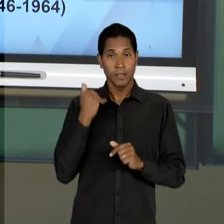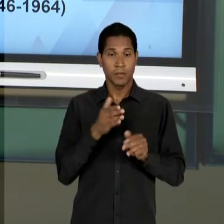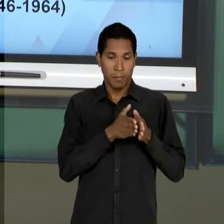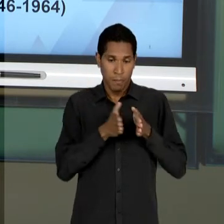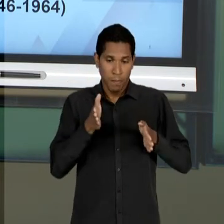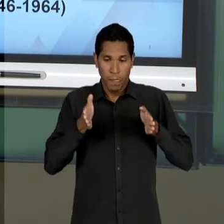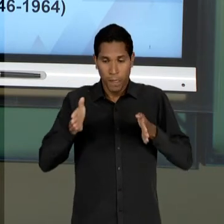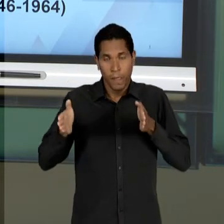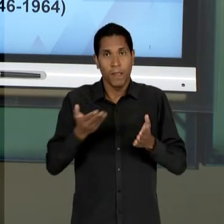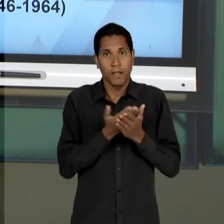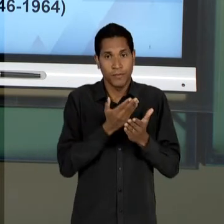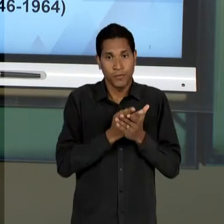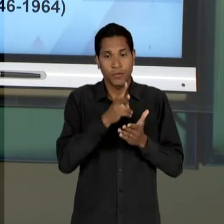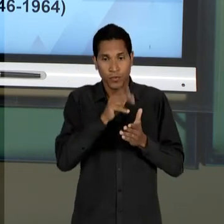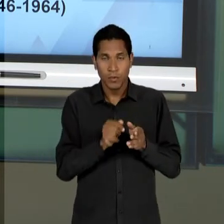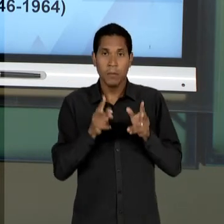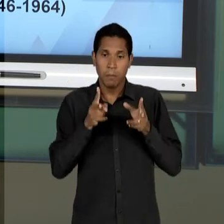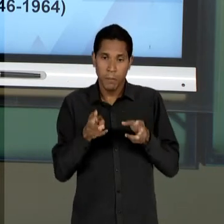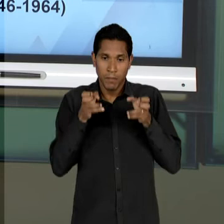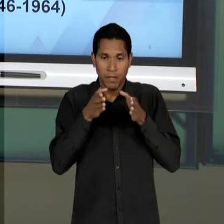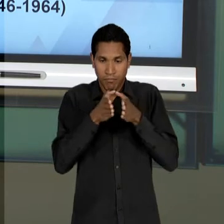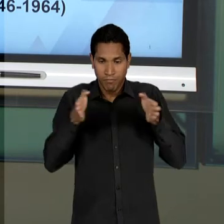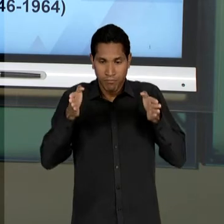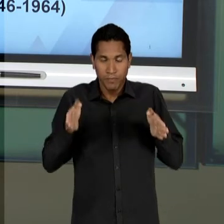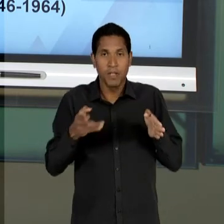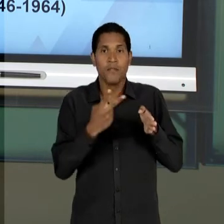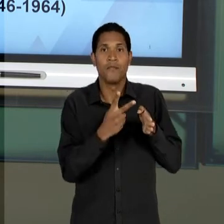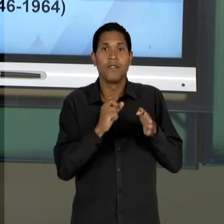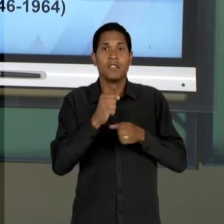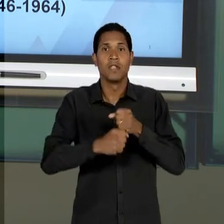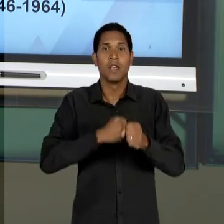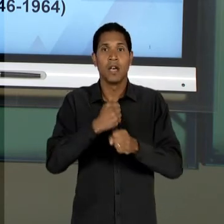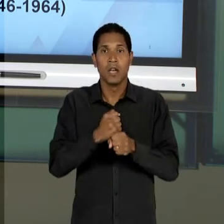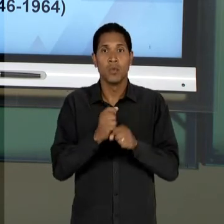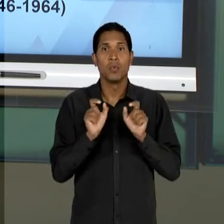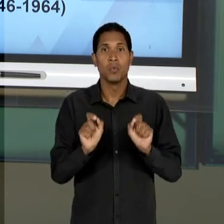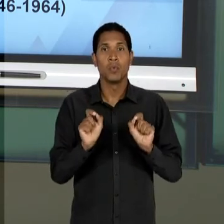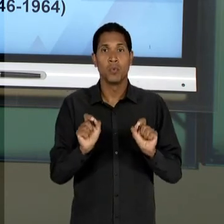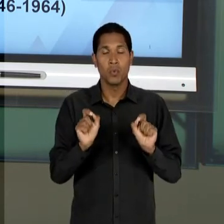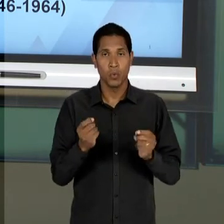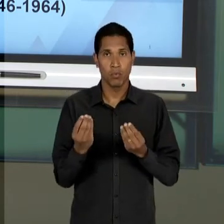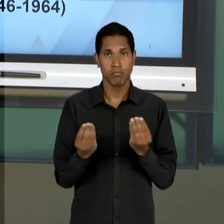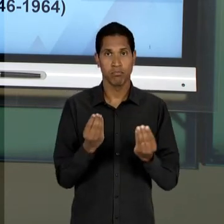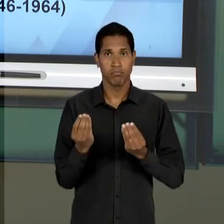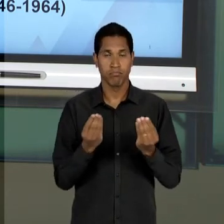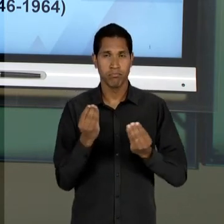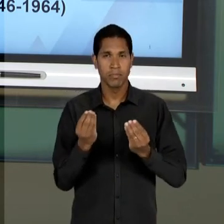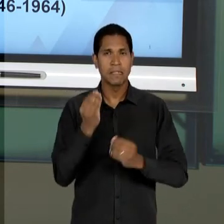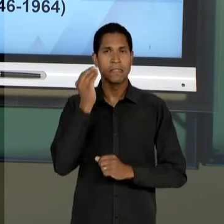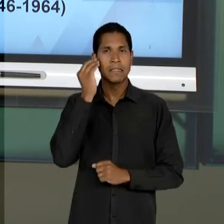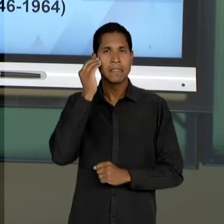NESSE INTERVALO DE PRATICAMENTE 20 ANOS É UMA EM PRIMEIRO LUGAR SE PORTAR EM